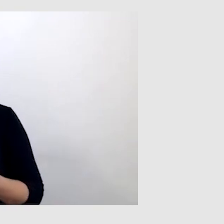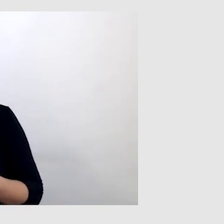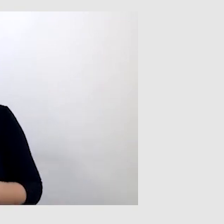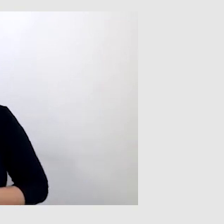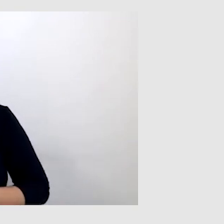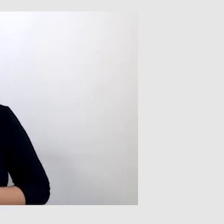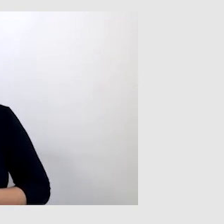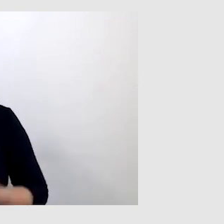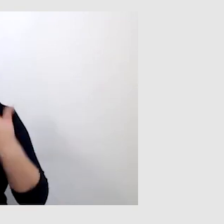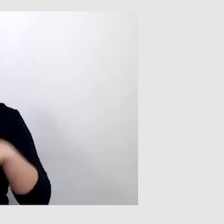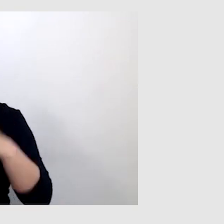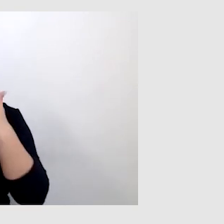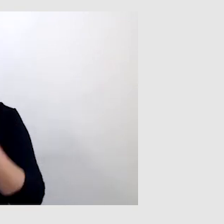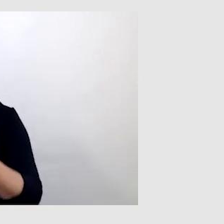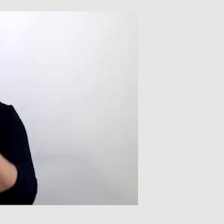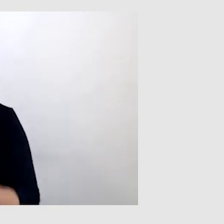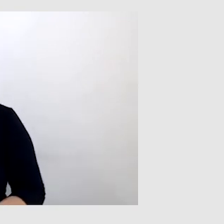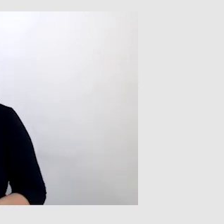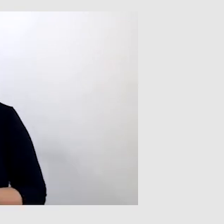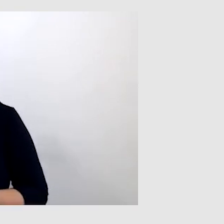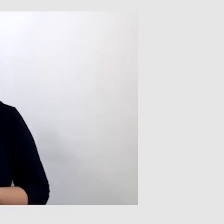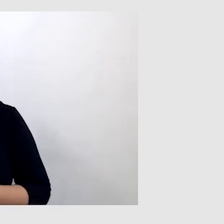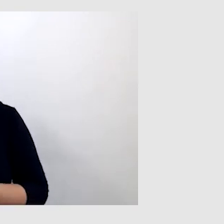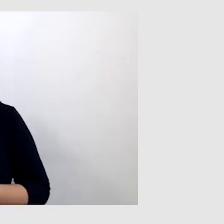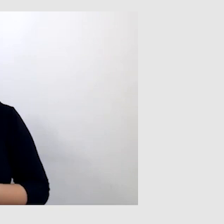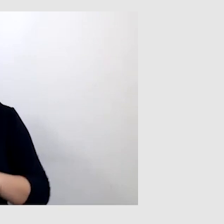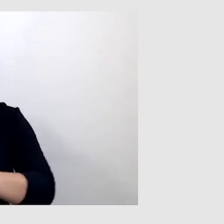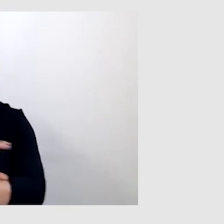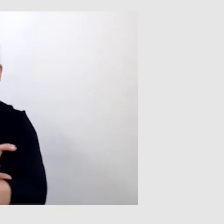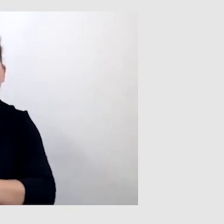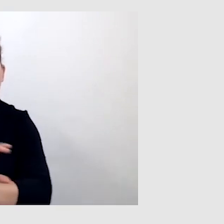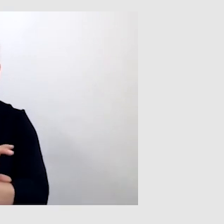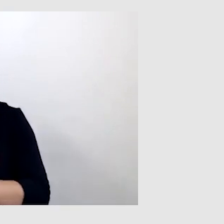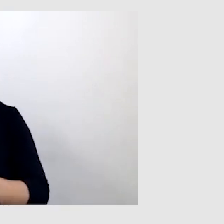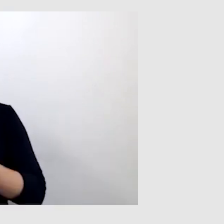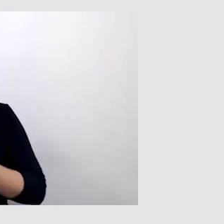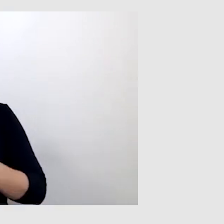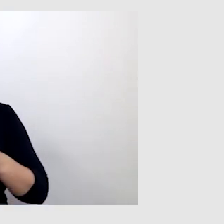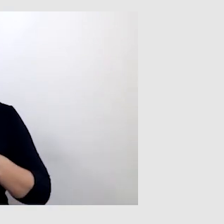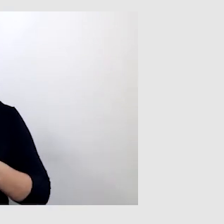Bardzo ci dziękuję. Jeszcze w kwestii technicznej przez najbliższy kwadrans opowiem,